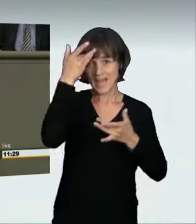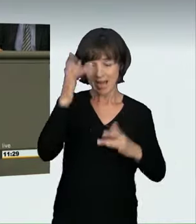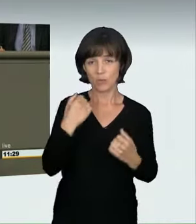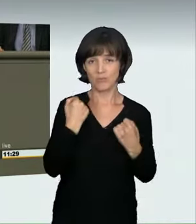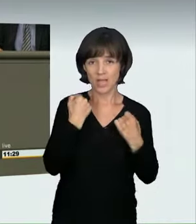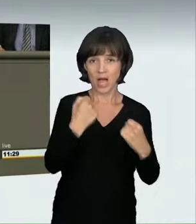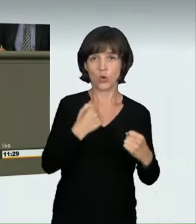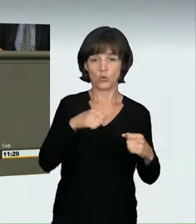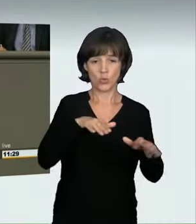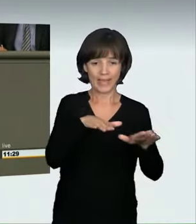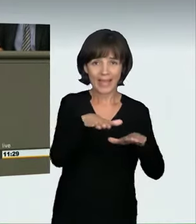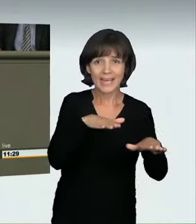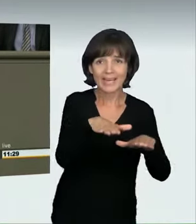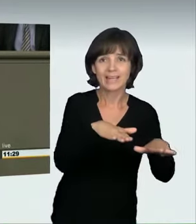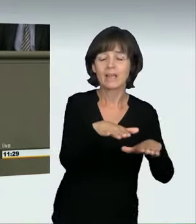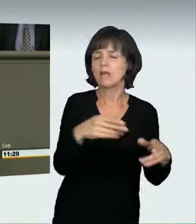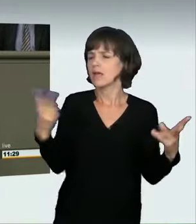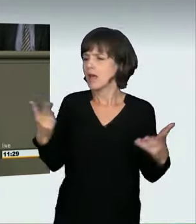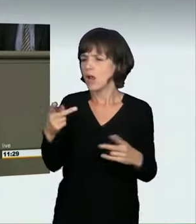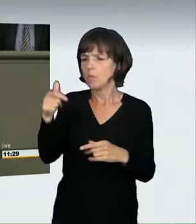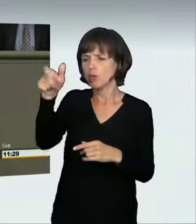ob ein anderer Verkehrsteilnehmer gefährdet wird,